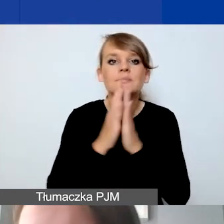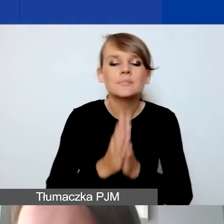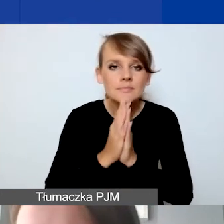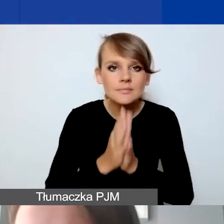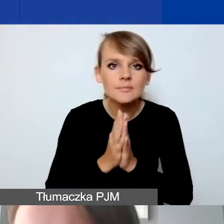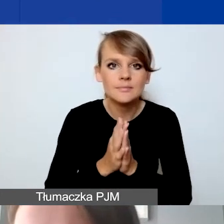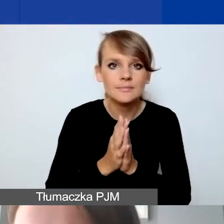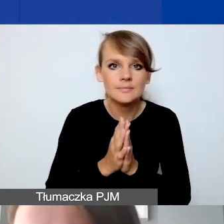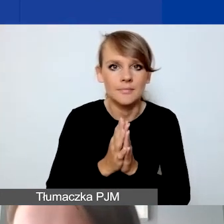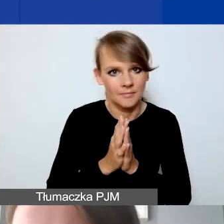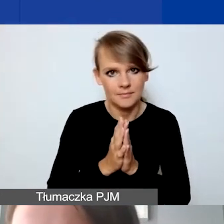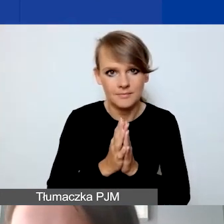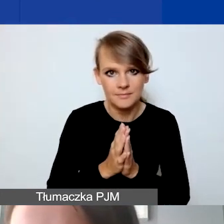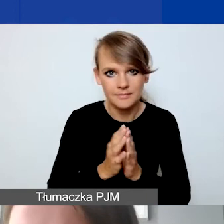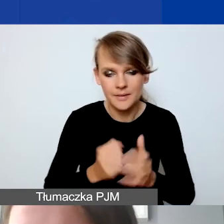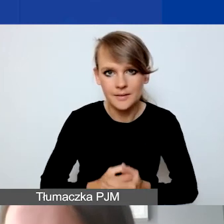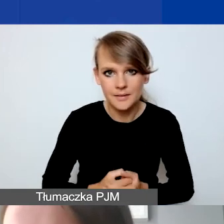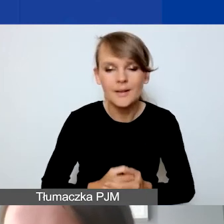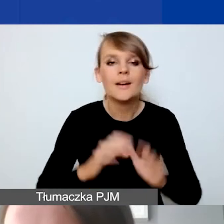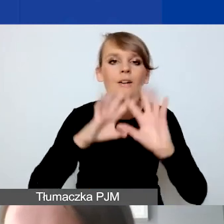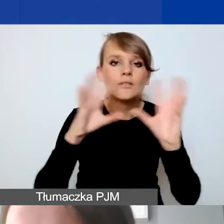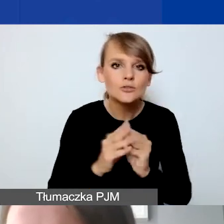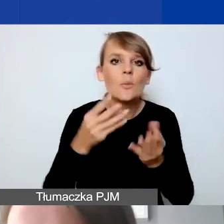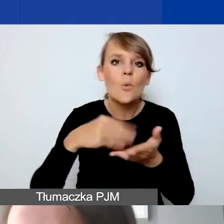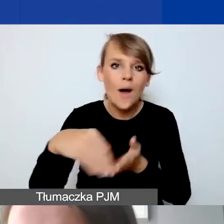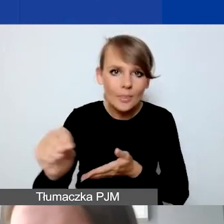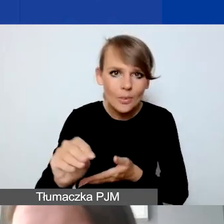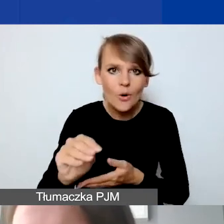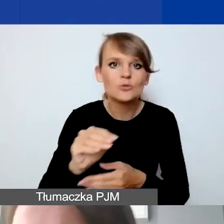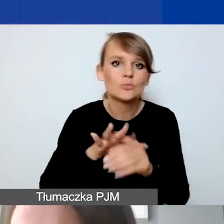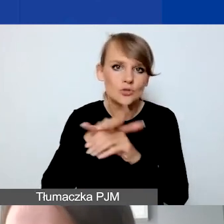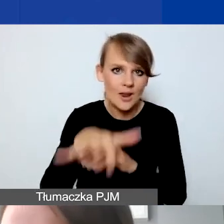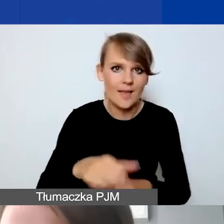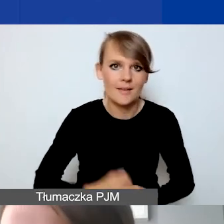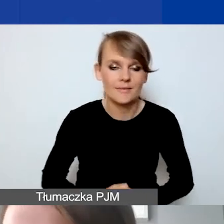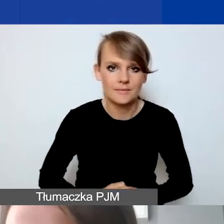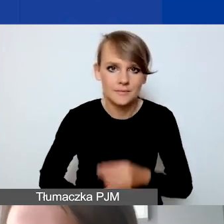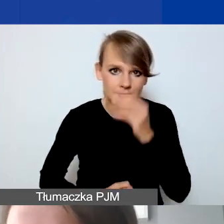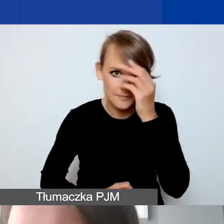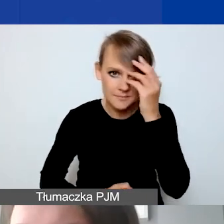żeby wszystkie płatności były dokonywane przelewem. Dotyczy to w szczególności wynagrodzeń.